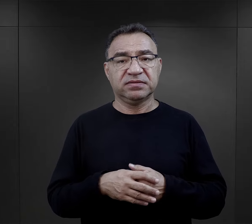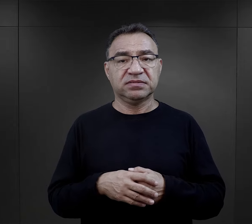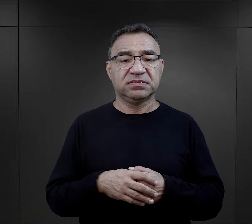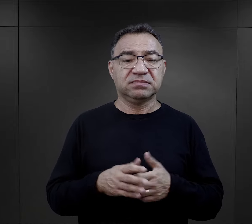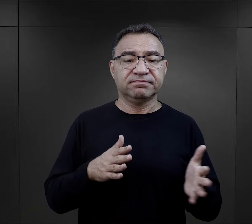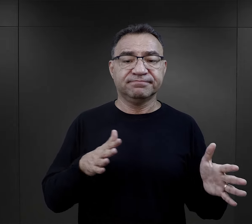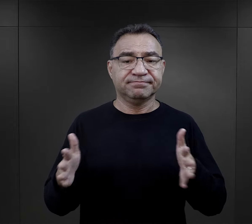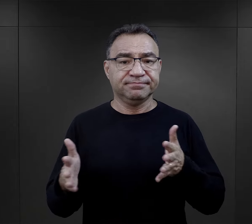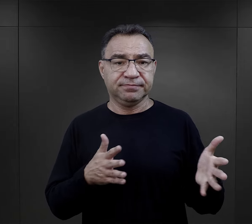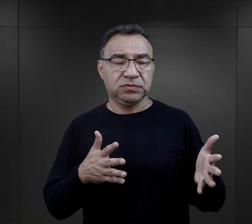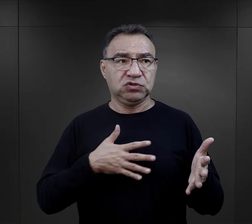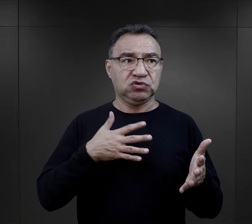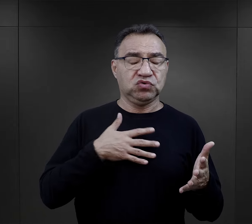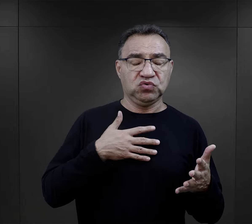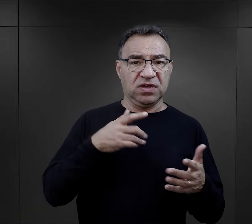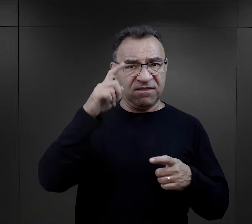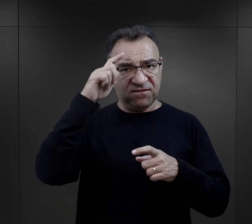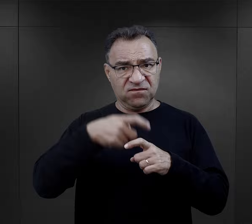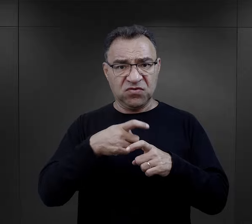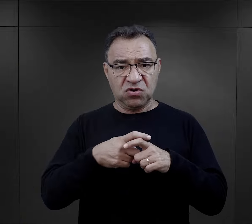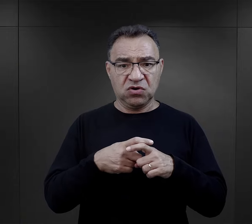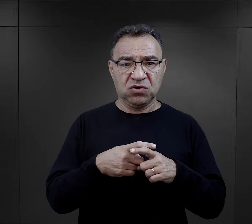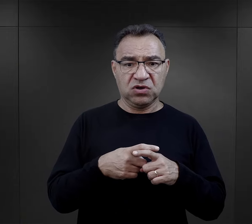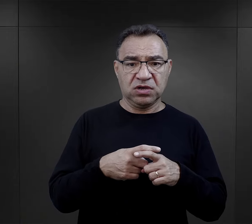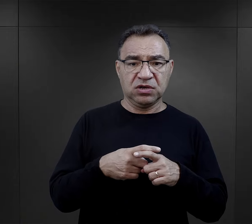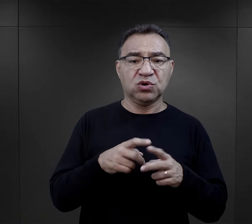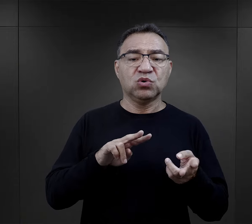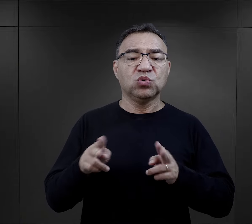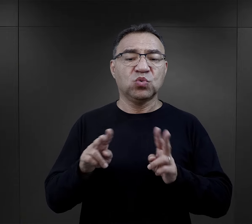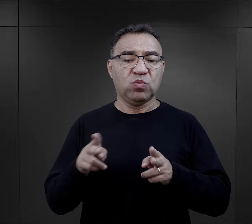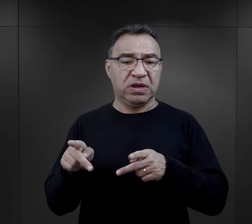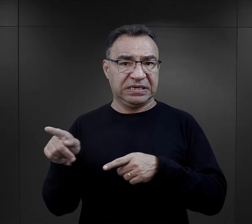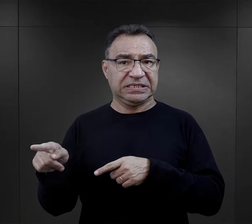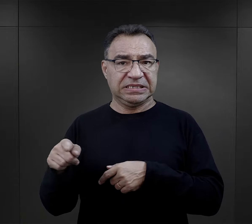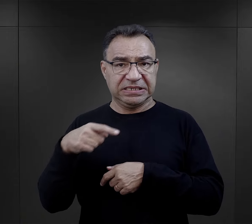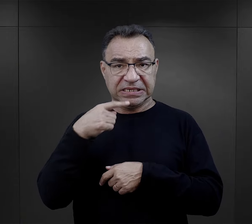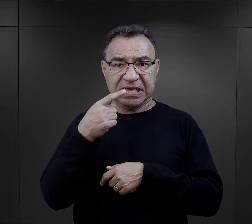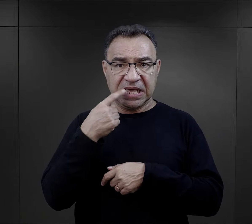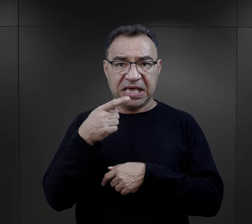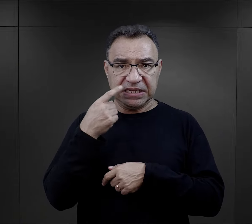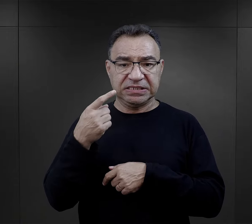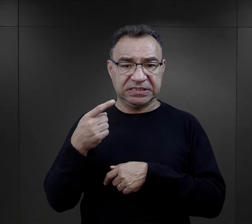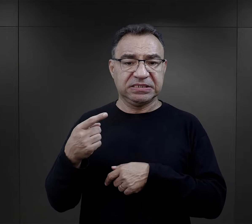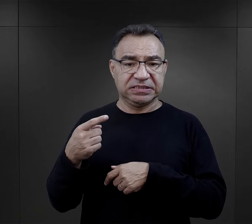Brzmiało to złowrogo, było tłumaczone przez więźnia - tłumacza obozowego,